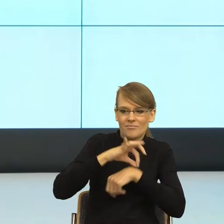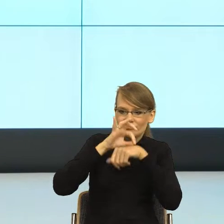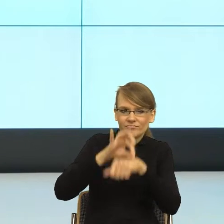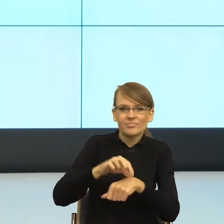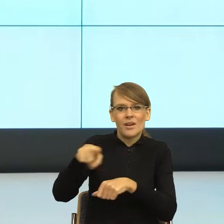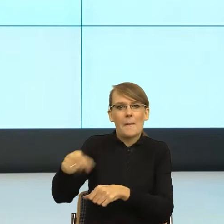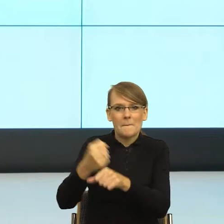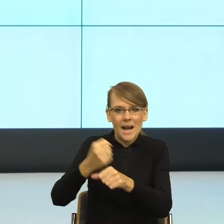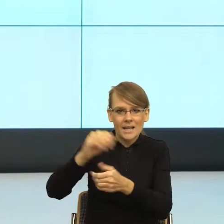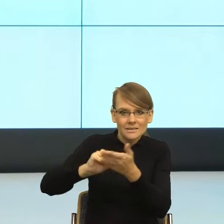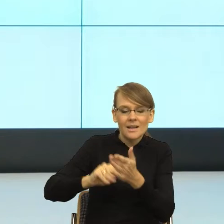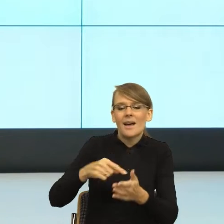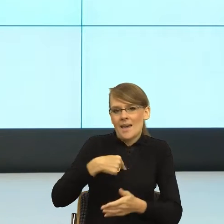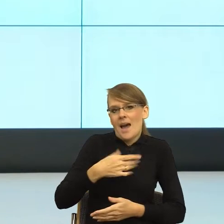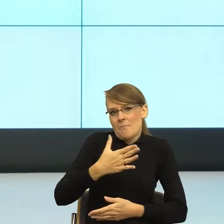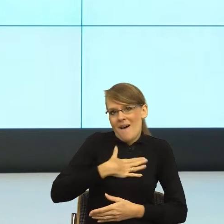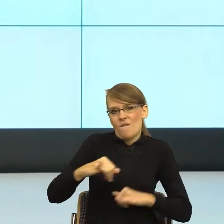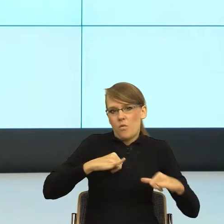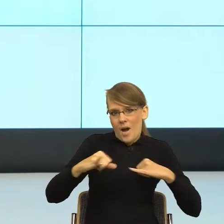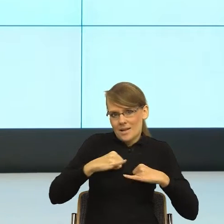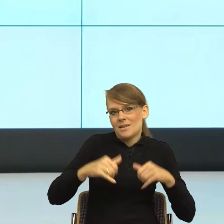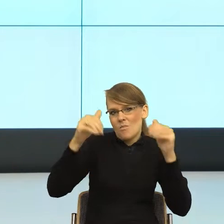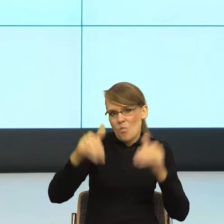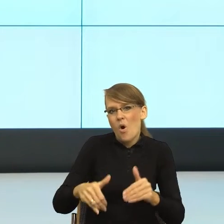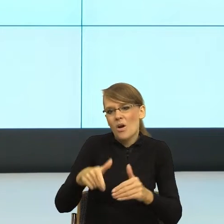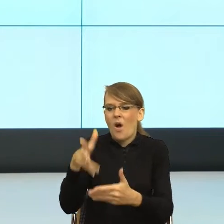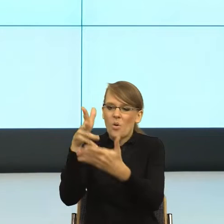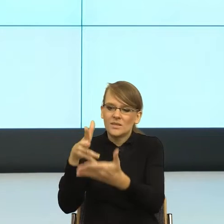tej pracy nie przyjąć albo przyjąć, co skutkuje stopniem naukowym.